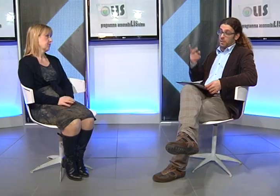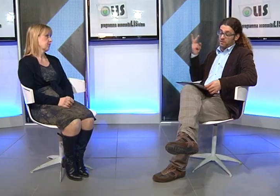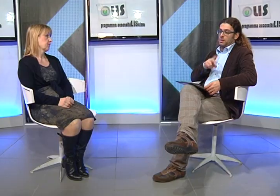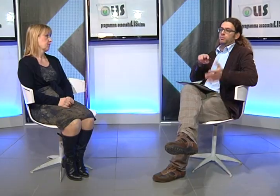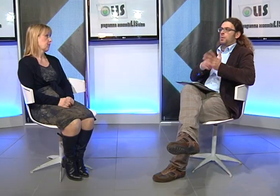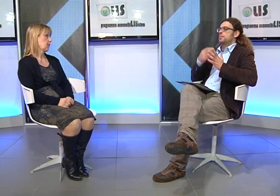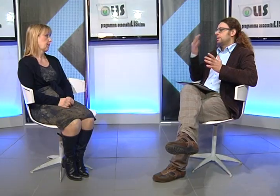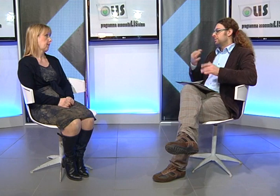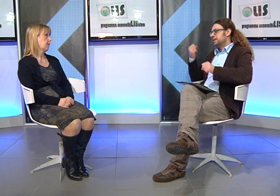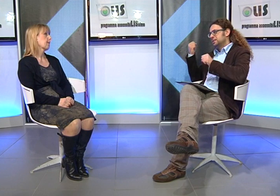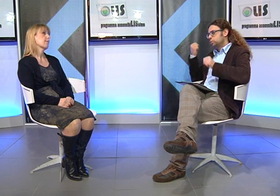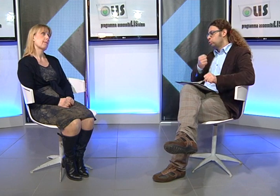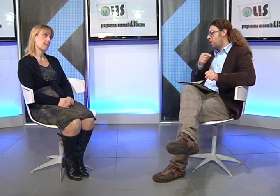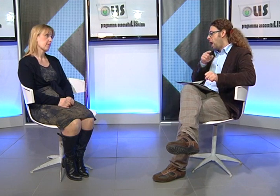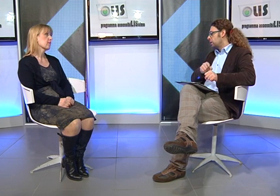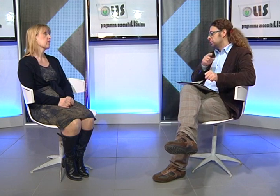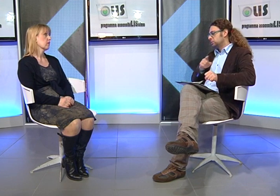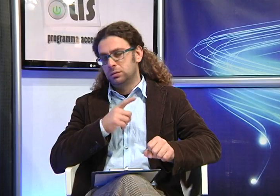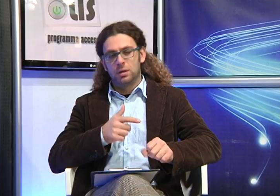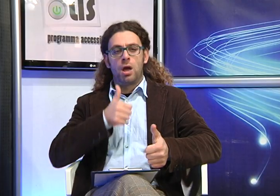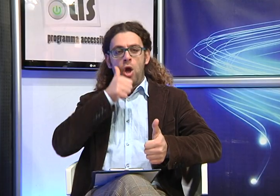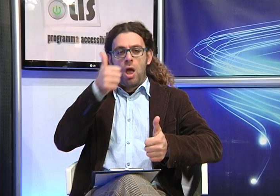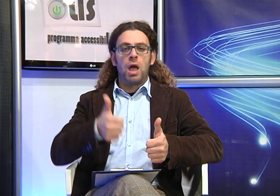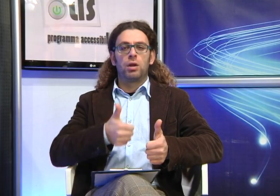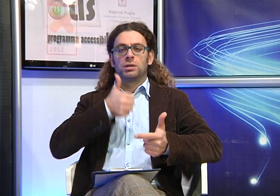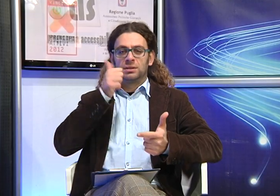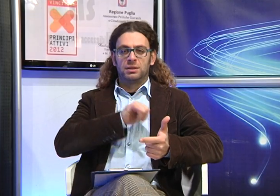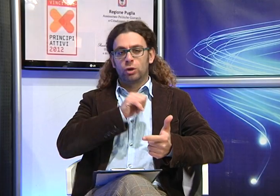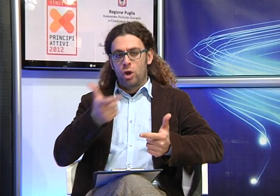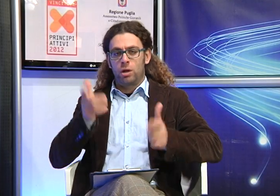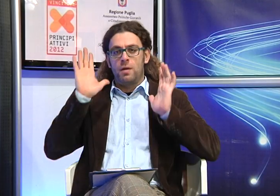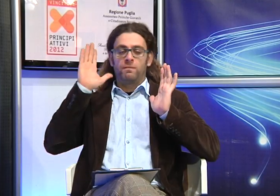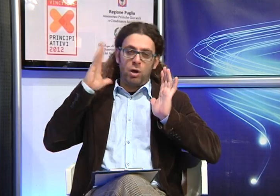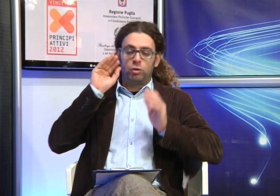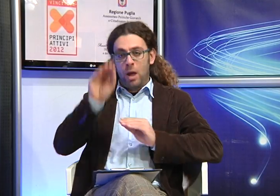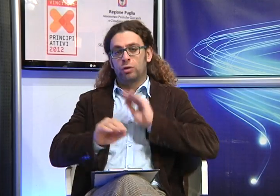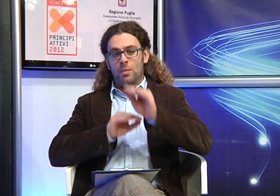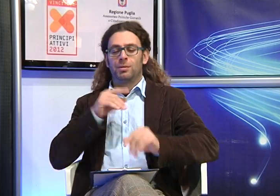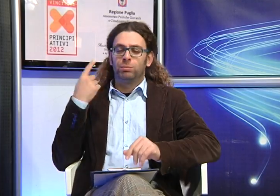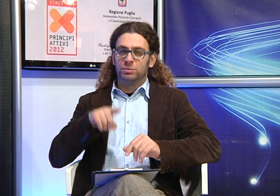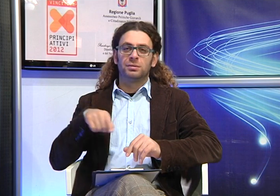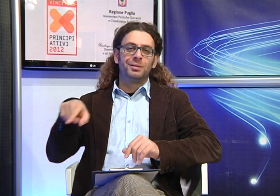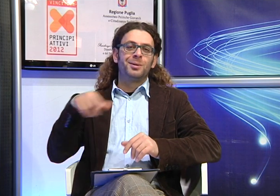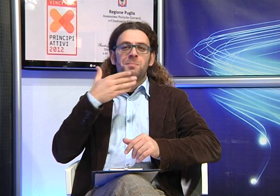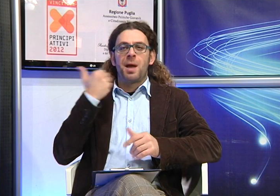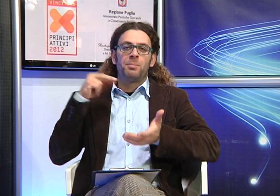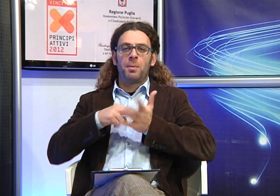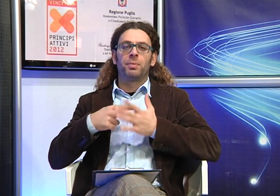Questo purtroppo è un problema istituzionale, ogni anno e' necessario presentare richiesta per avere un servizio che fino